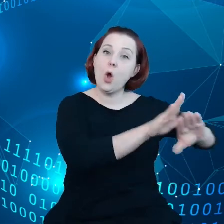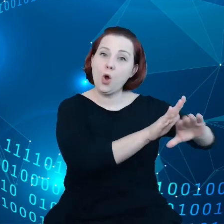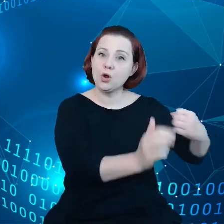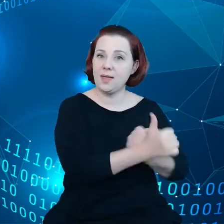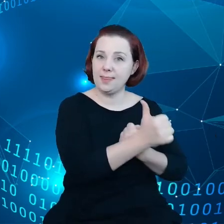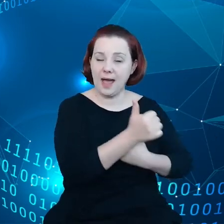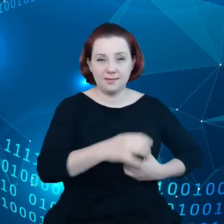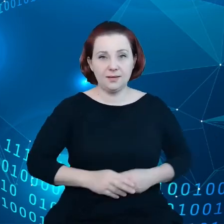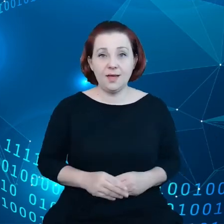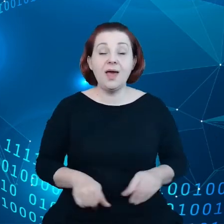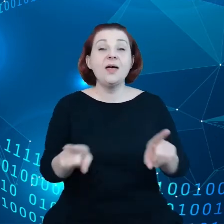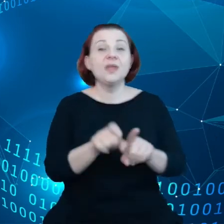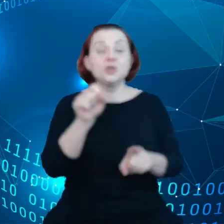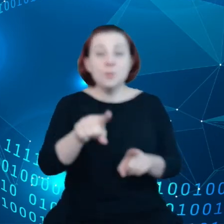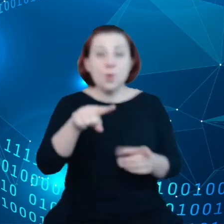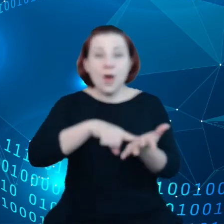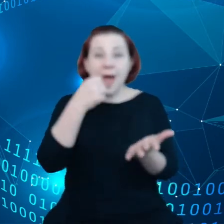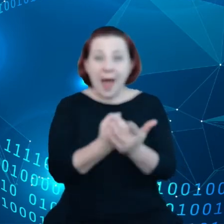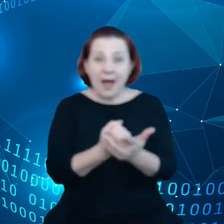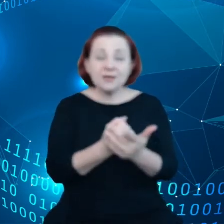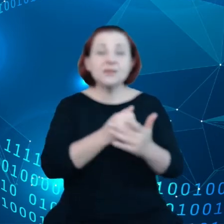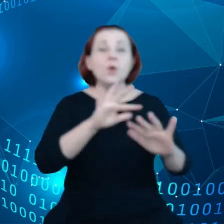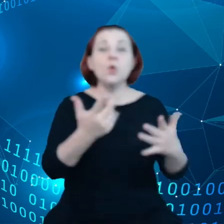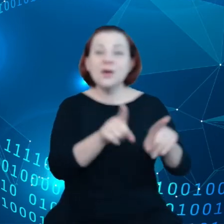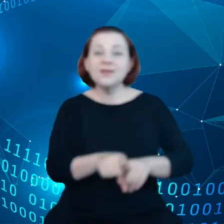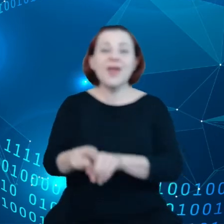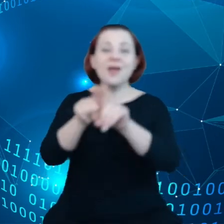Mamy też akt traktujący o jednolitym, cyfrowym rynku.